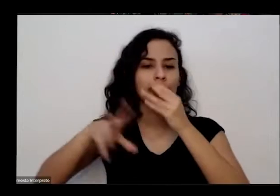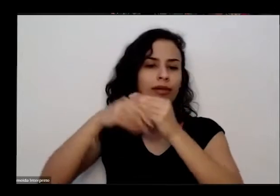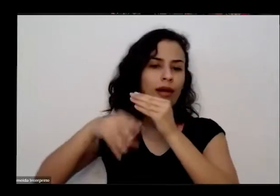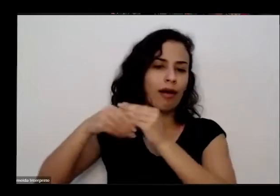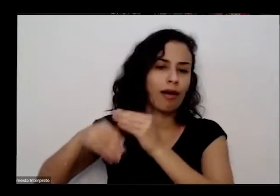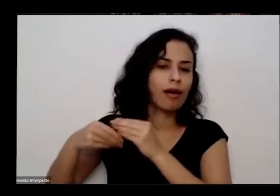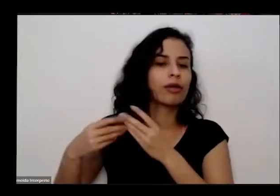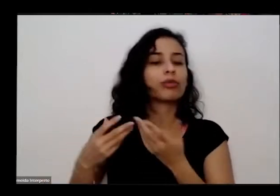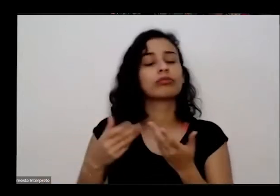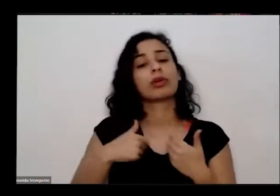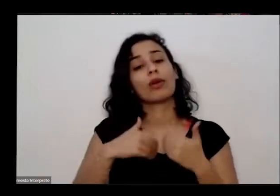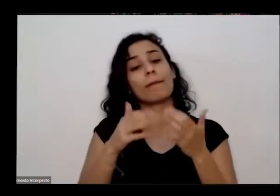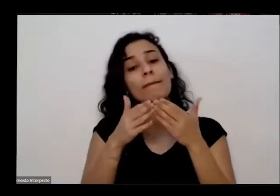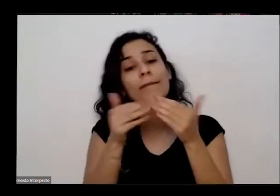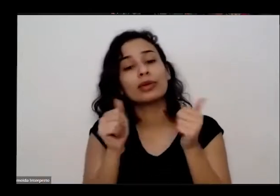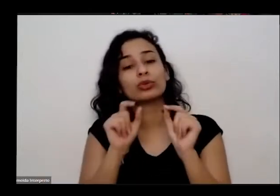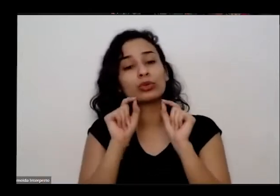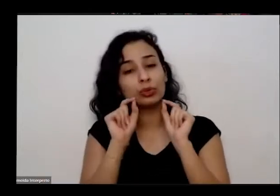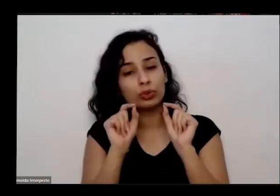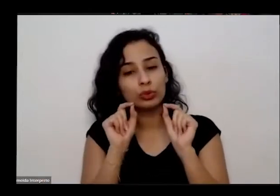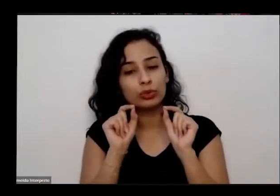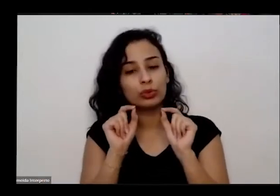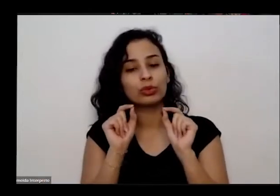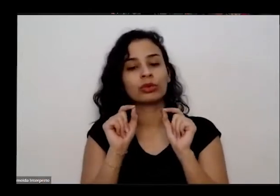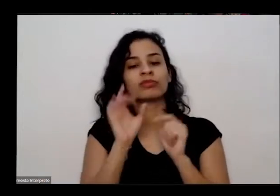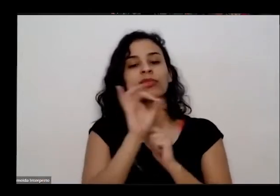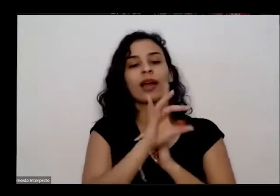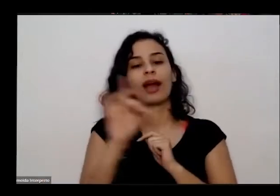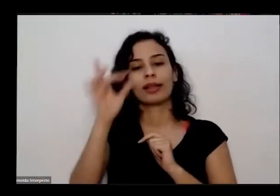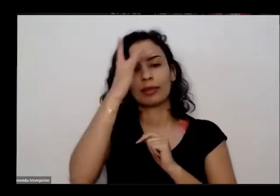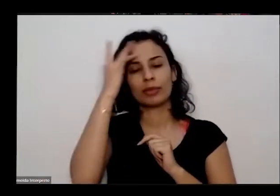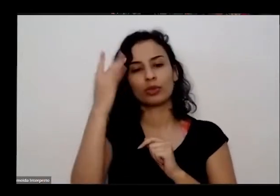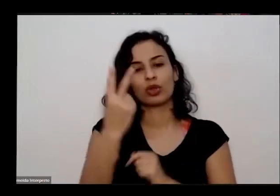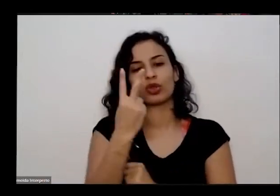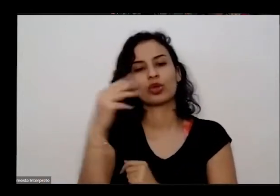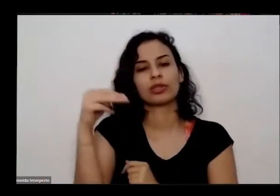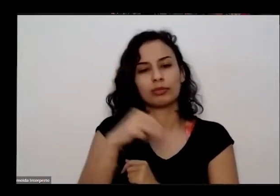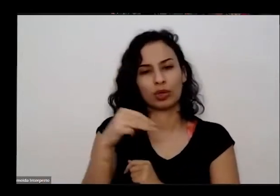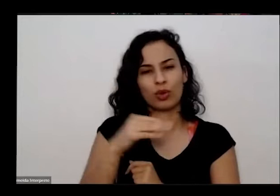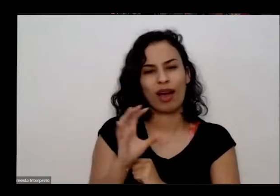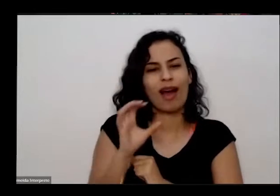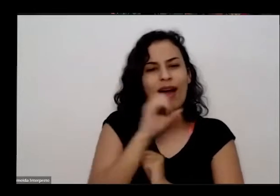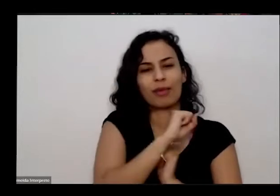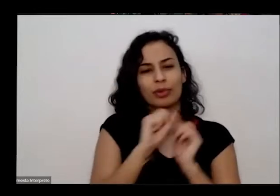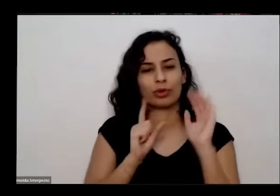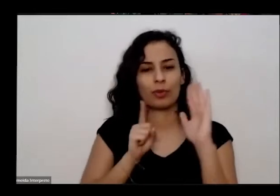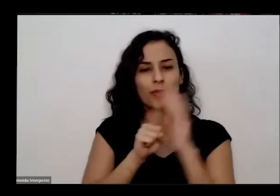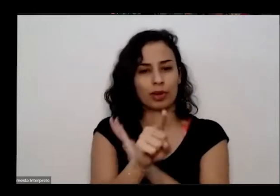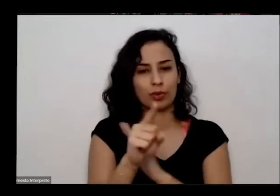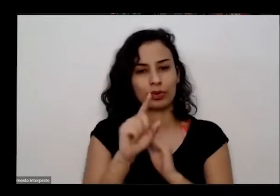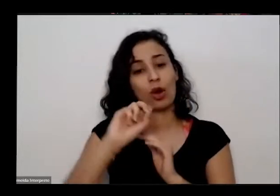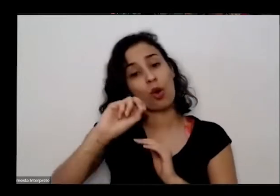gente pede para cada pessoa até dois minutos para fazer as perguntas e comentários né Nós estaremos